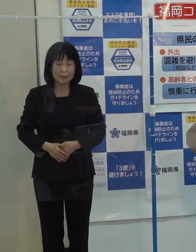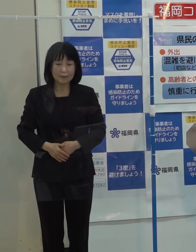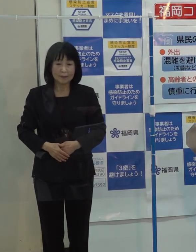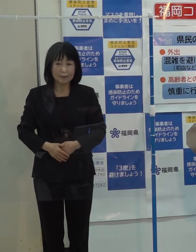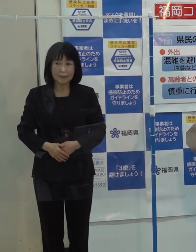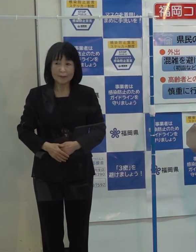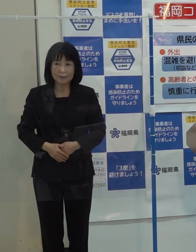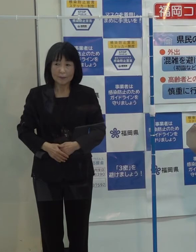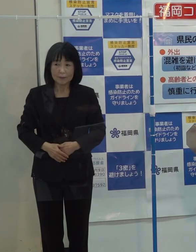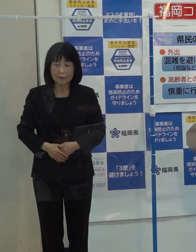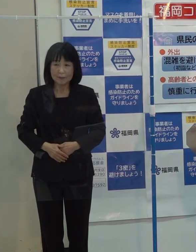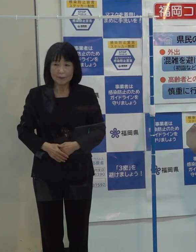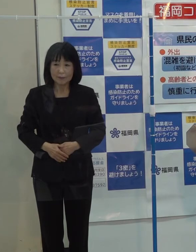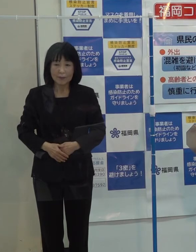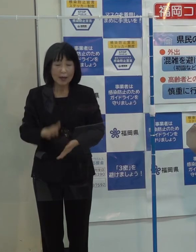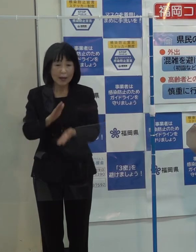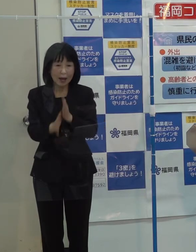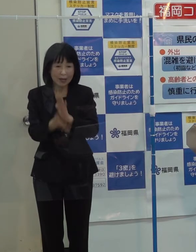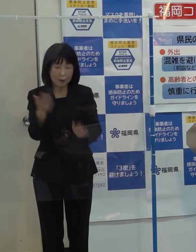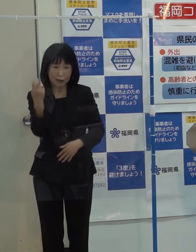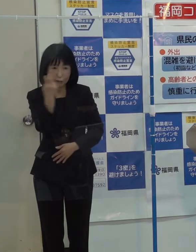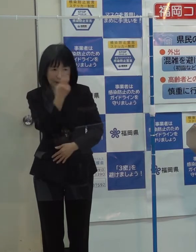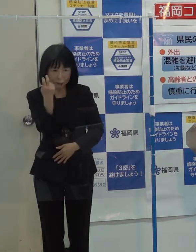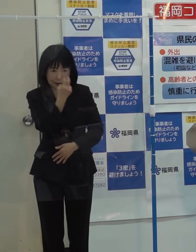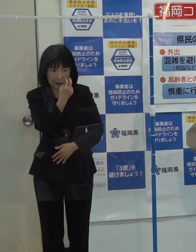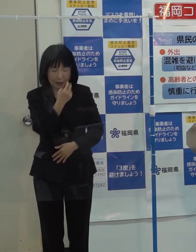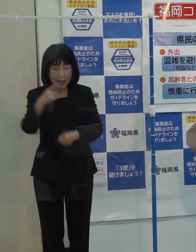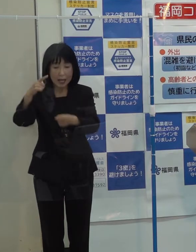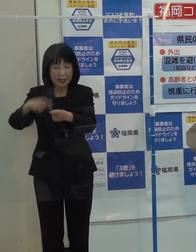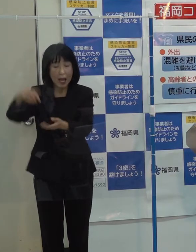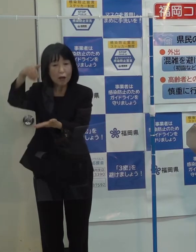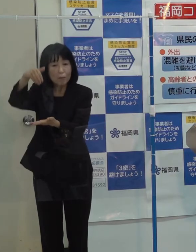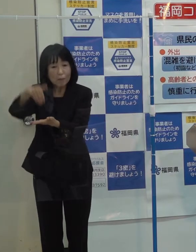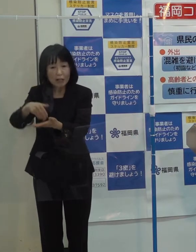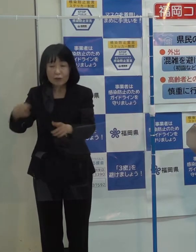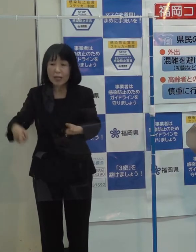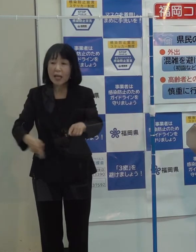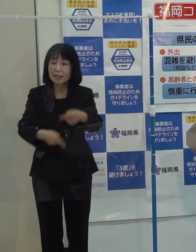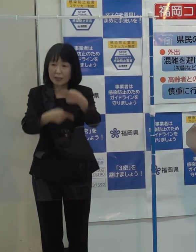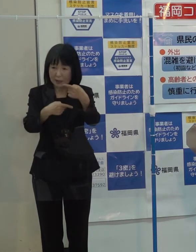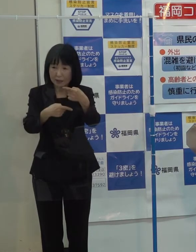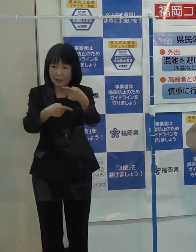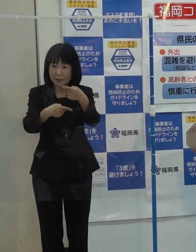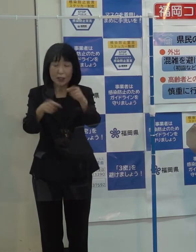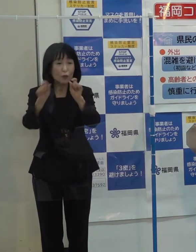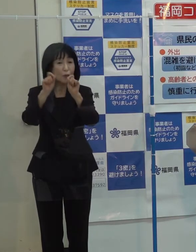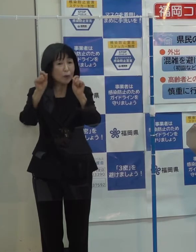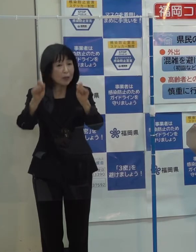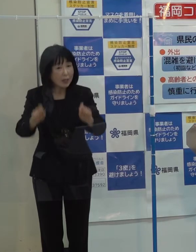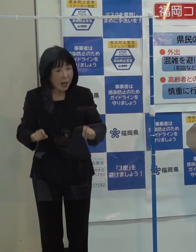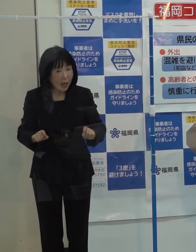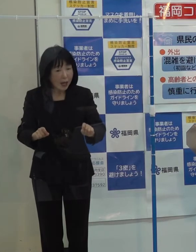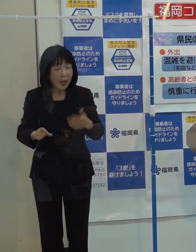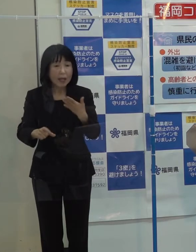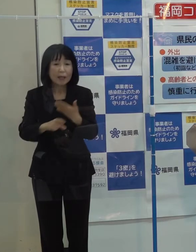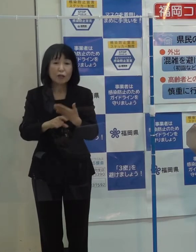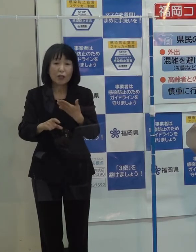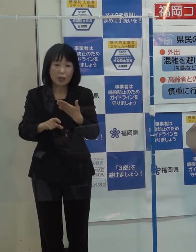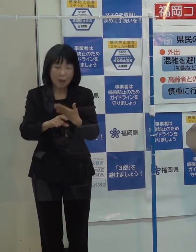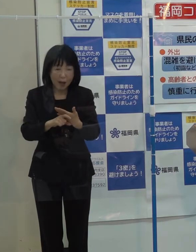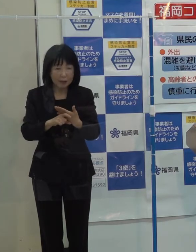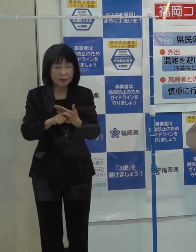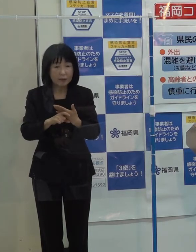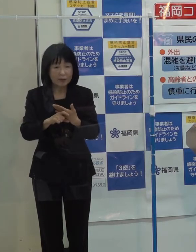（記者）先日来からの改めての確認になりますが 年末年始を控える中 現段階で知事として宿泊券であったり食事券の制限